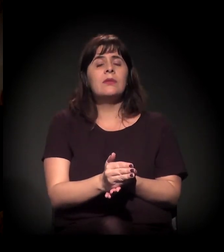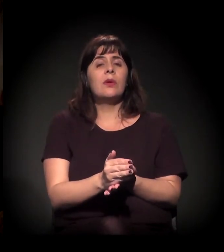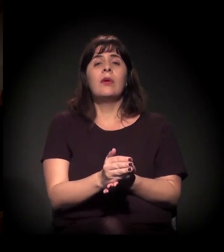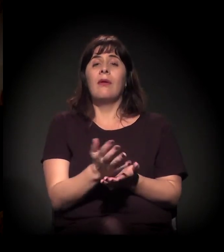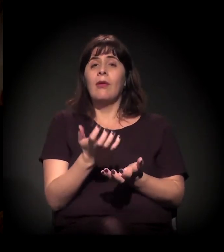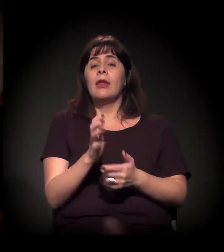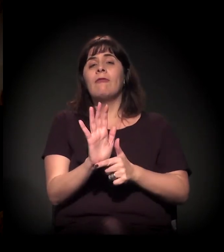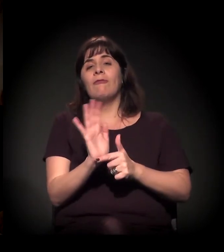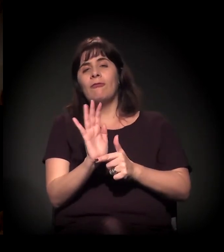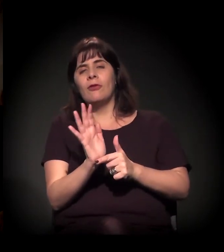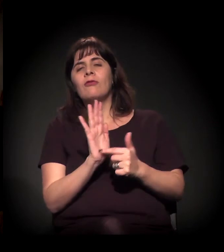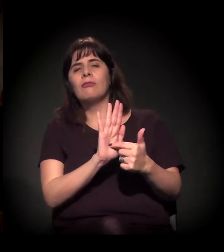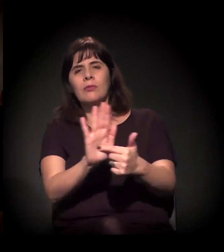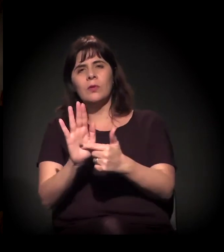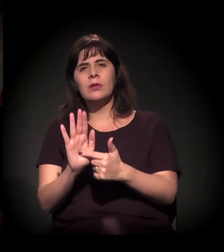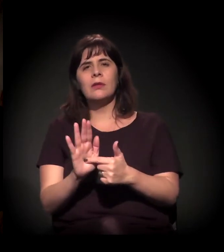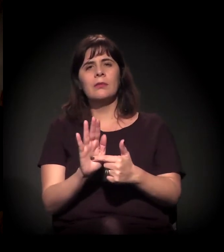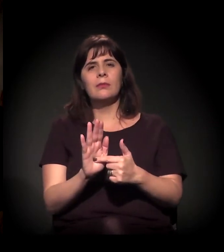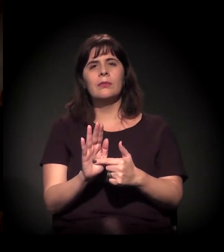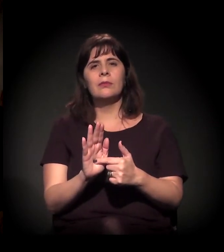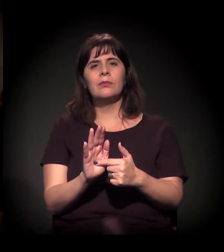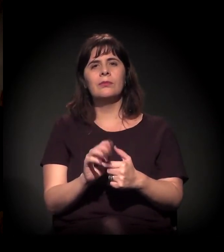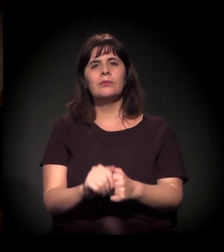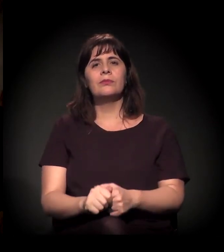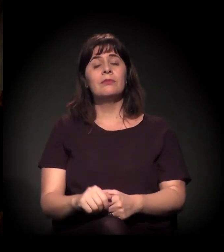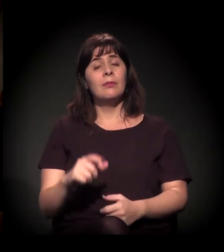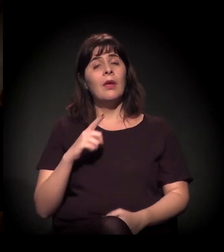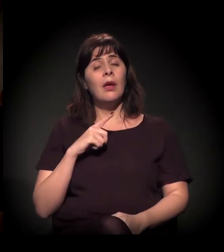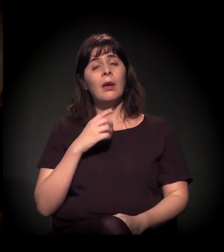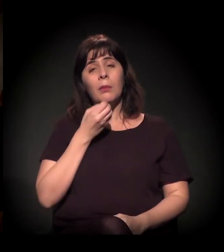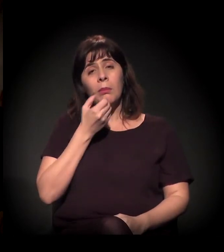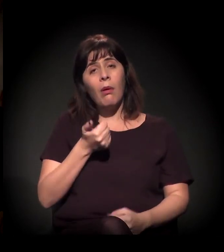e queria que você comentasse e depois a gente abre para todo mundo conversar.